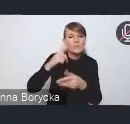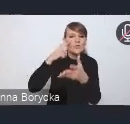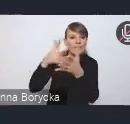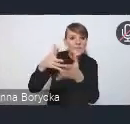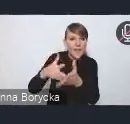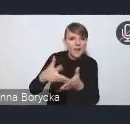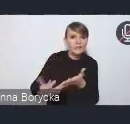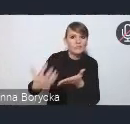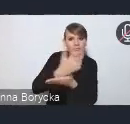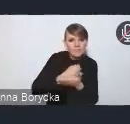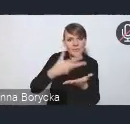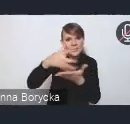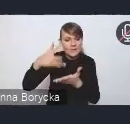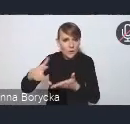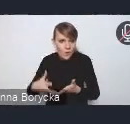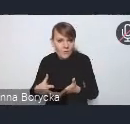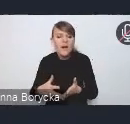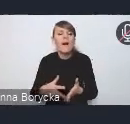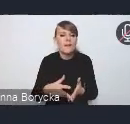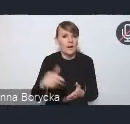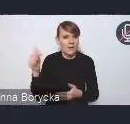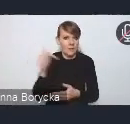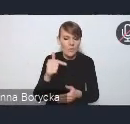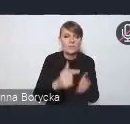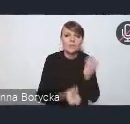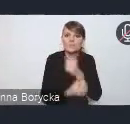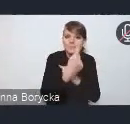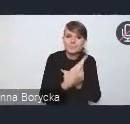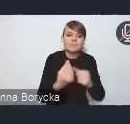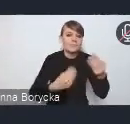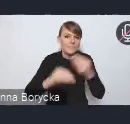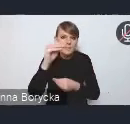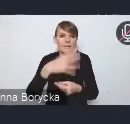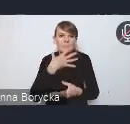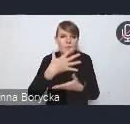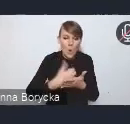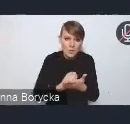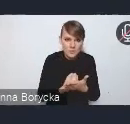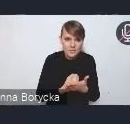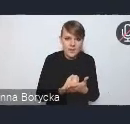powinna także przełożyć się na szersze wykorzystanie takich instrumentów